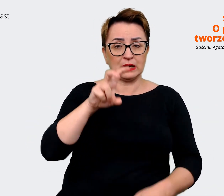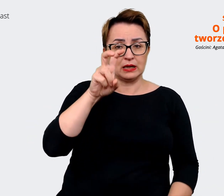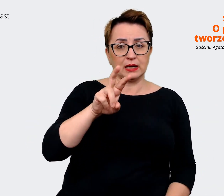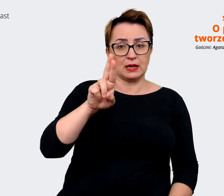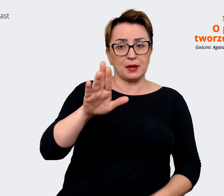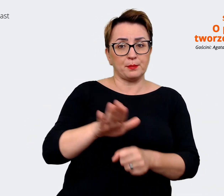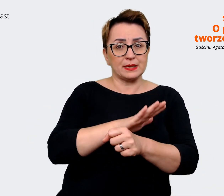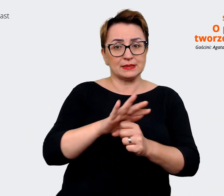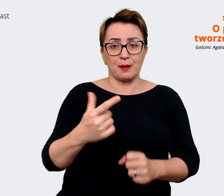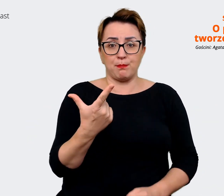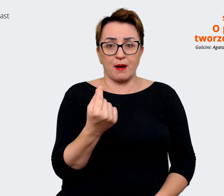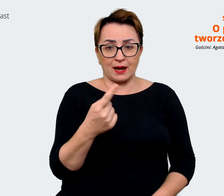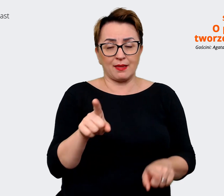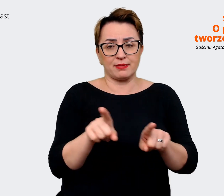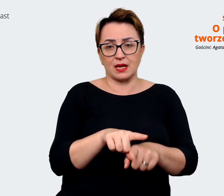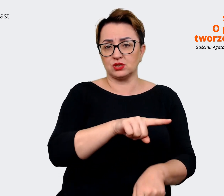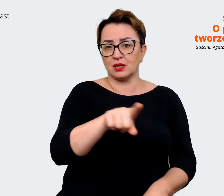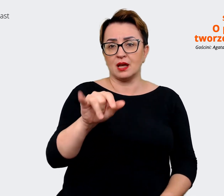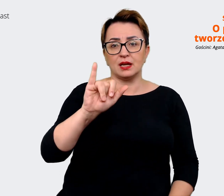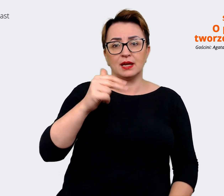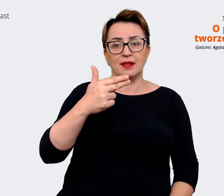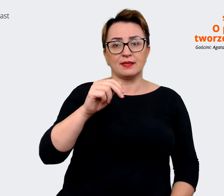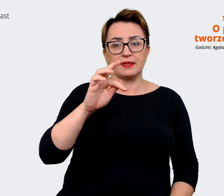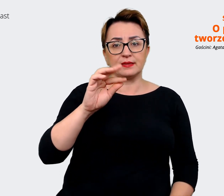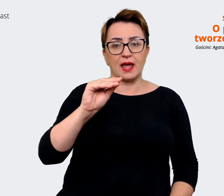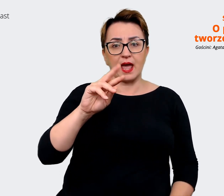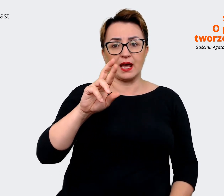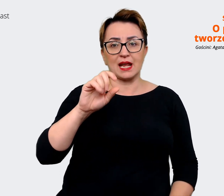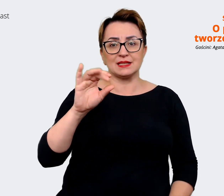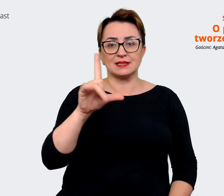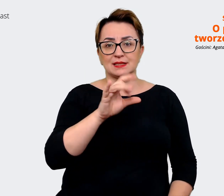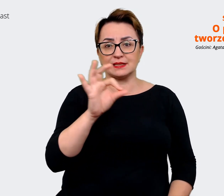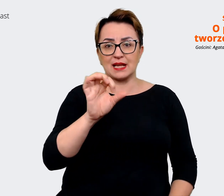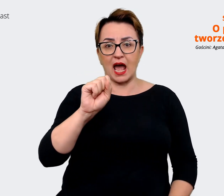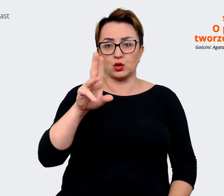naszymi interesariuszami, uwzględniliśmy też taką wizję, jak chcemy być postrzegani,